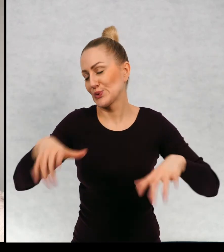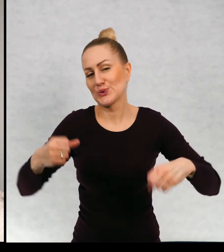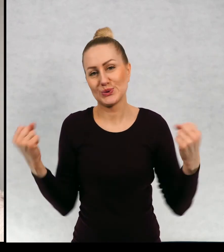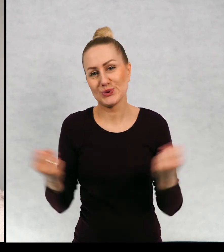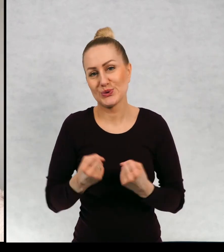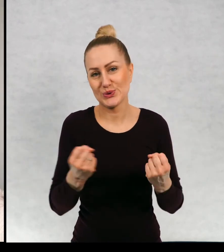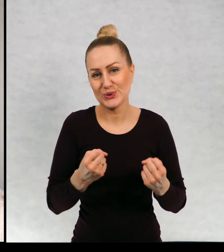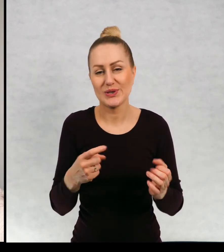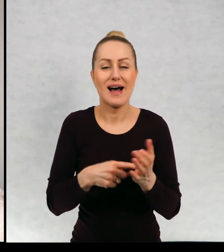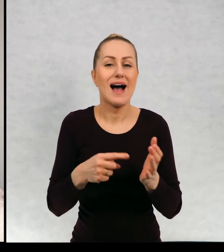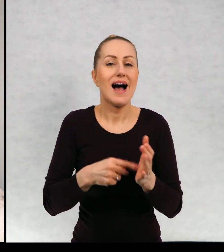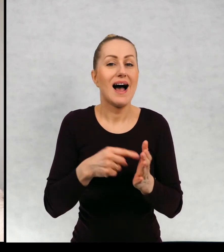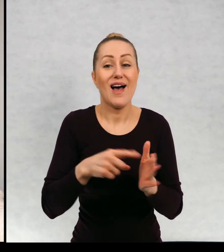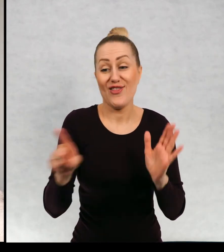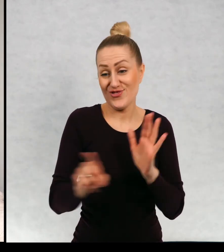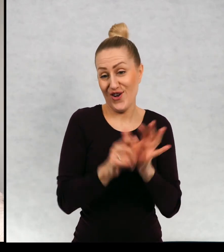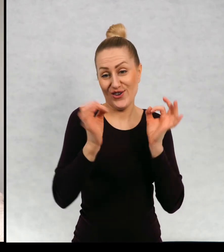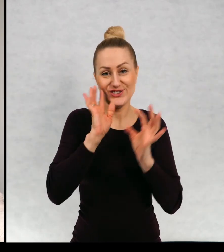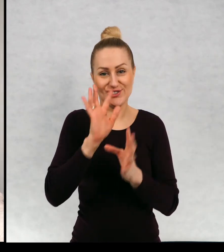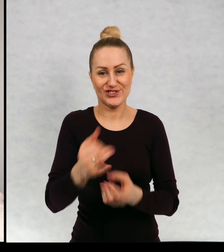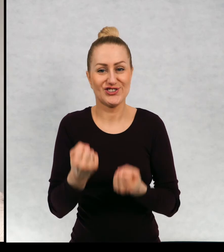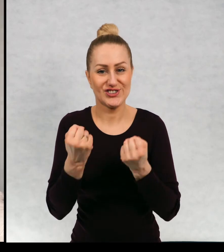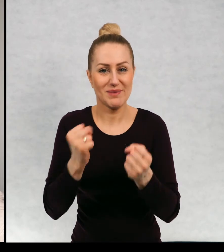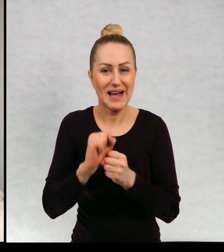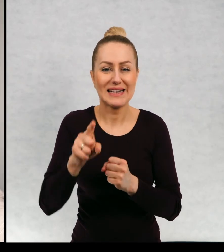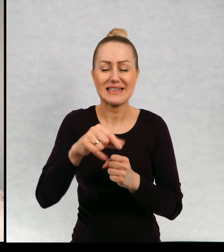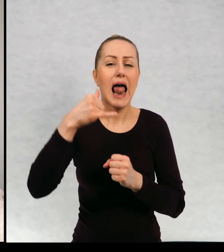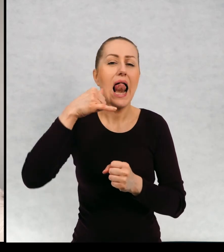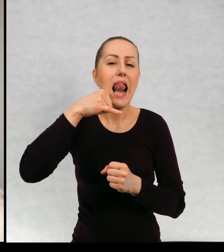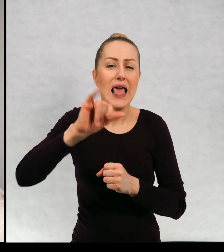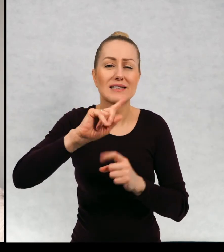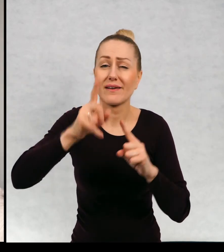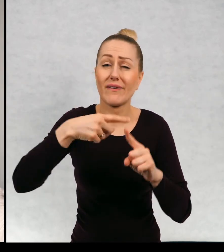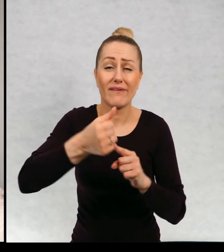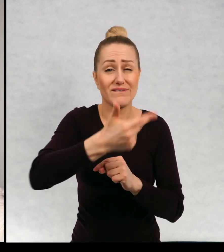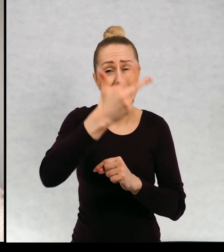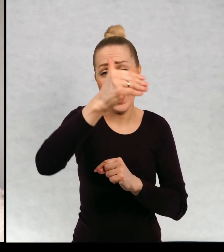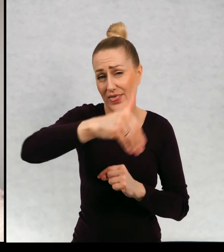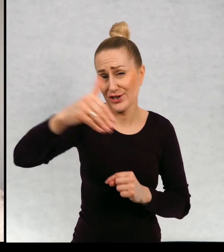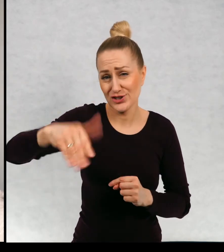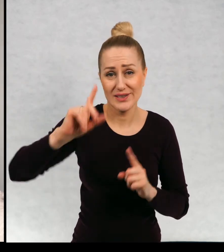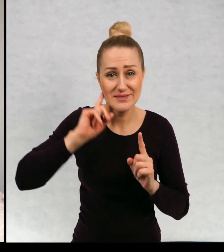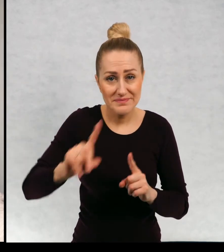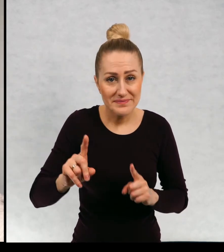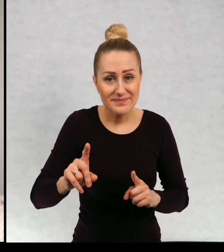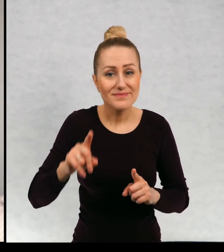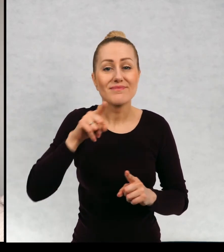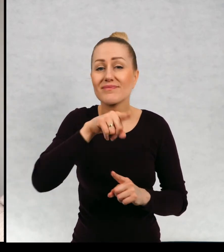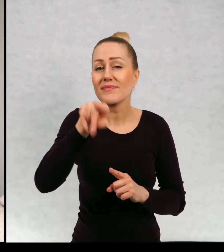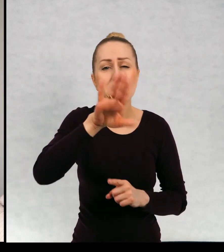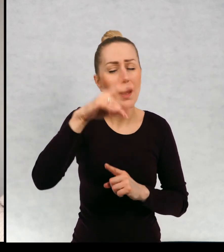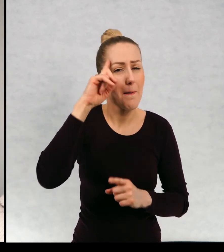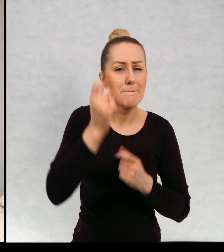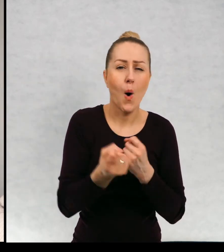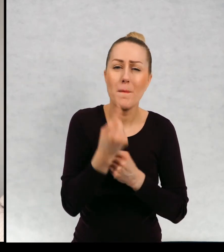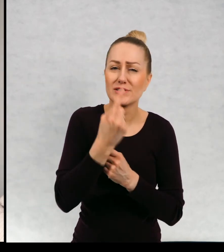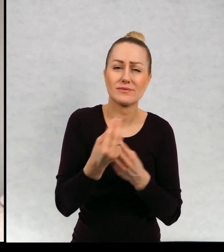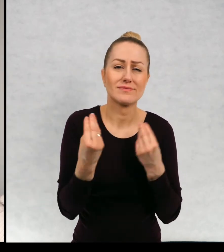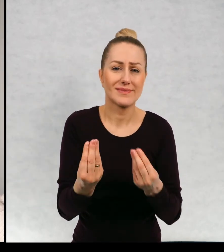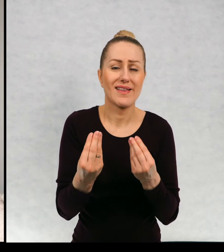które większość z nich mam do dzisiaj. Tych listów było naprawdę tysiące i macie kapitalne pomysły.